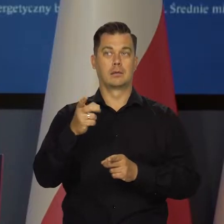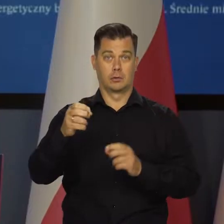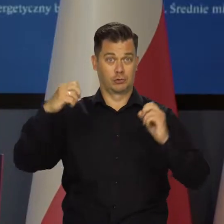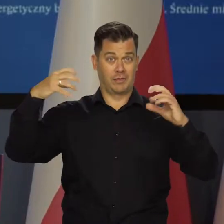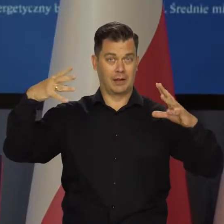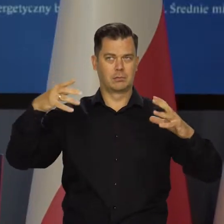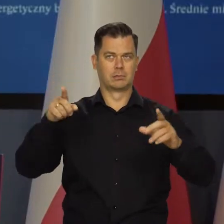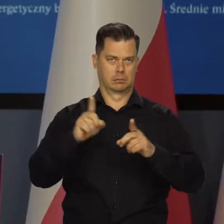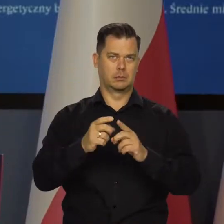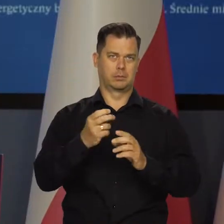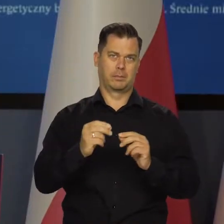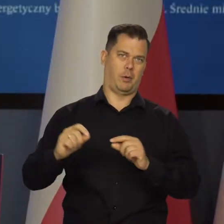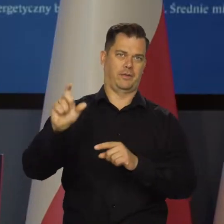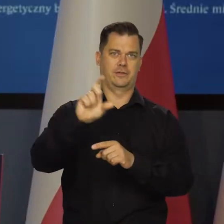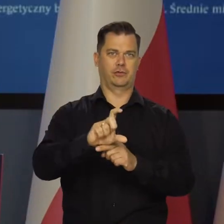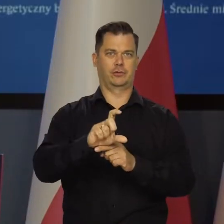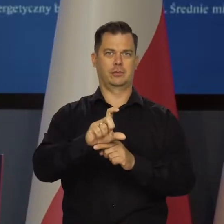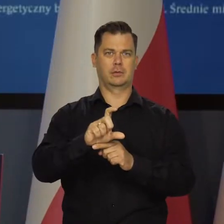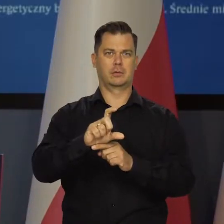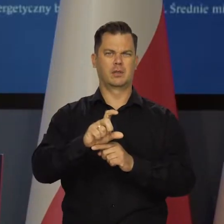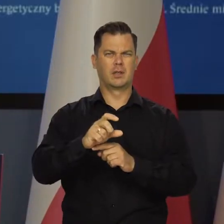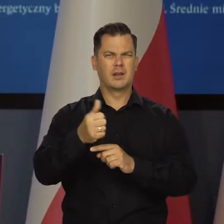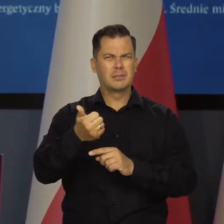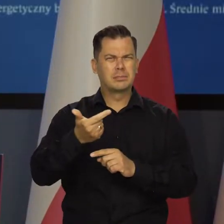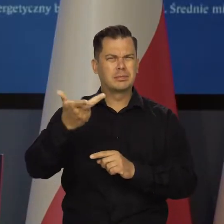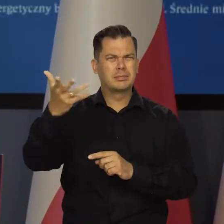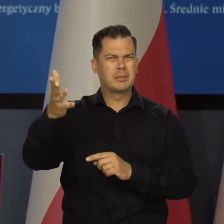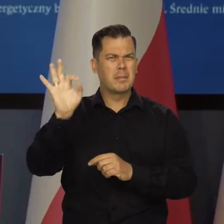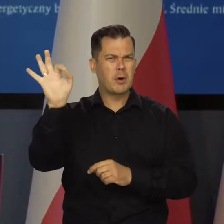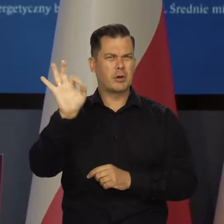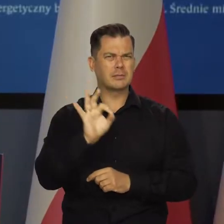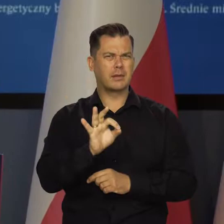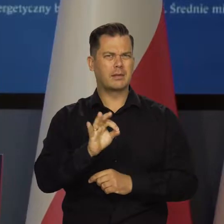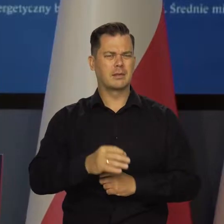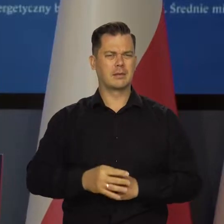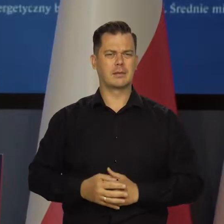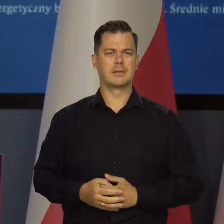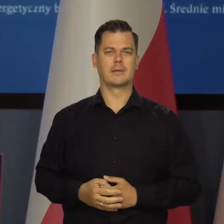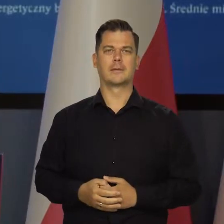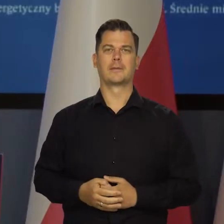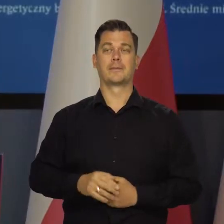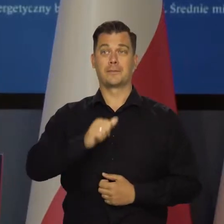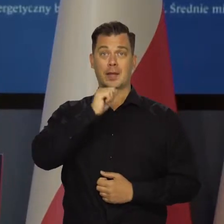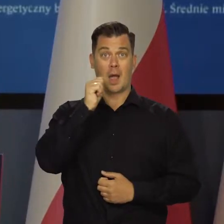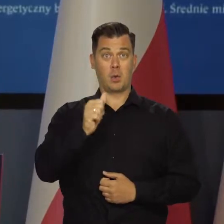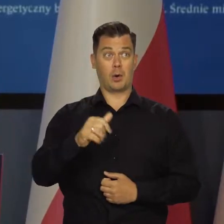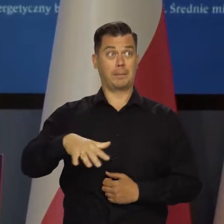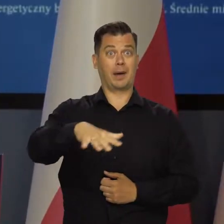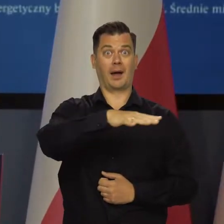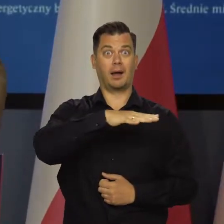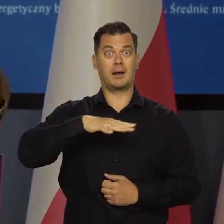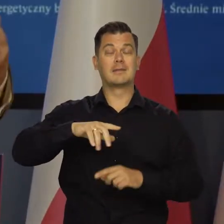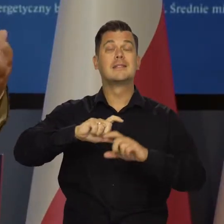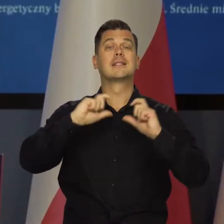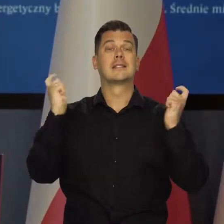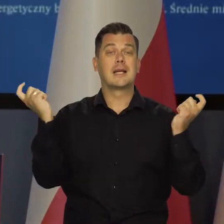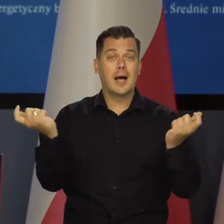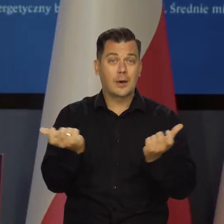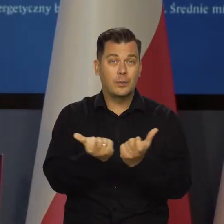Kontrakty na energię elektryczną, jak już mówiłem, kilkunastokrotnie wzrosły europejskie też rynek europejski.